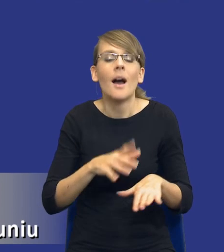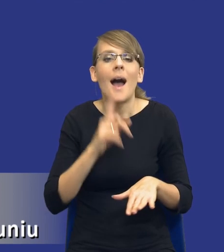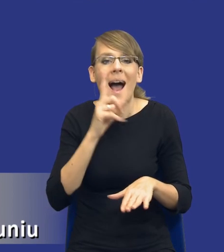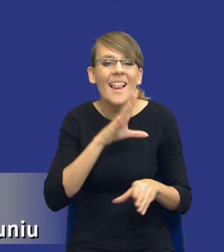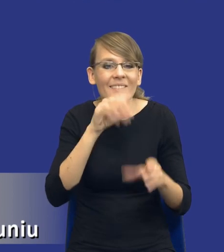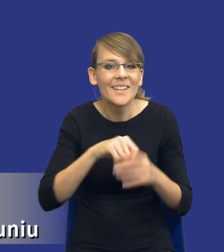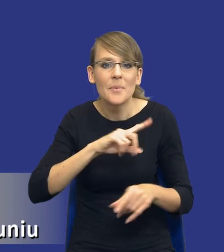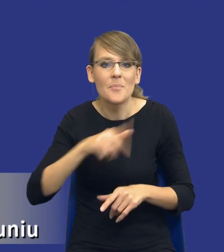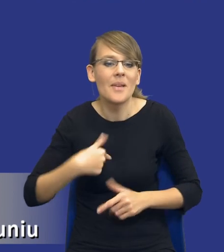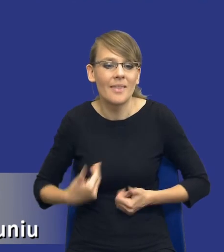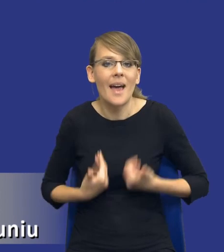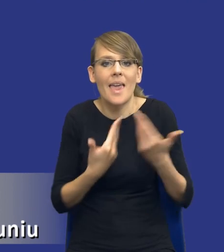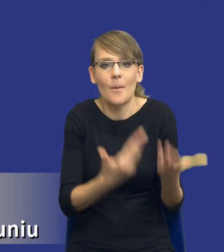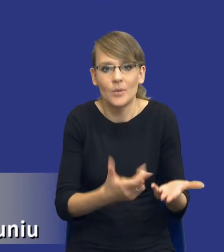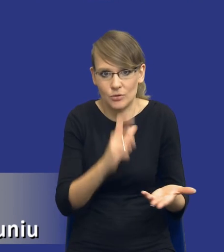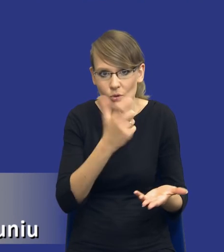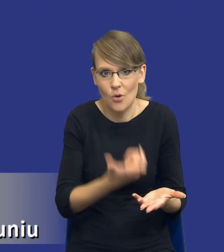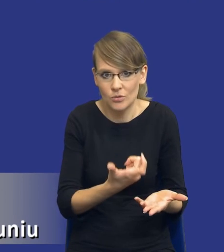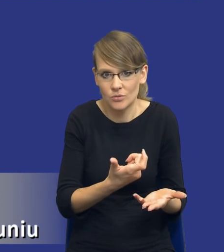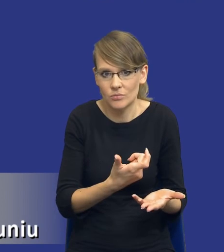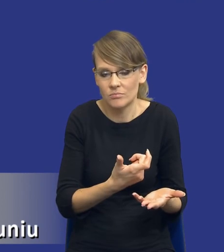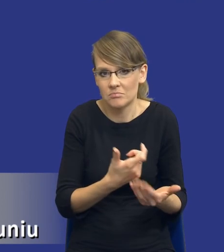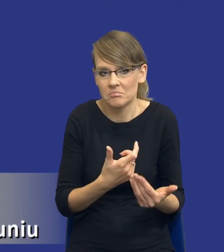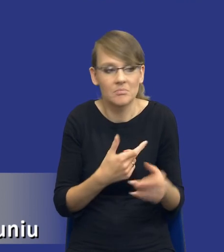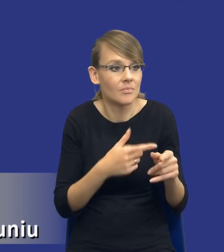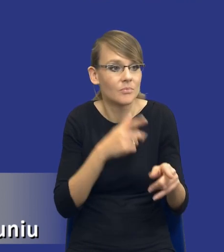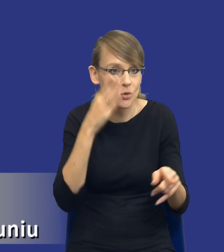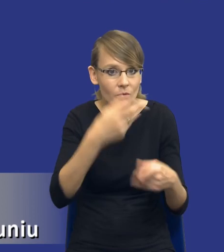udostępniamy coś ewentualnym przyszłym wykonawcom, chociażby,